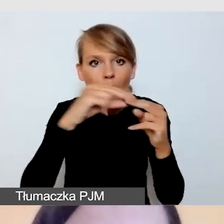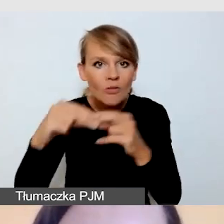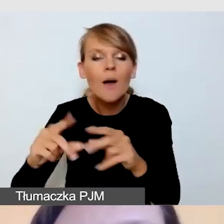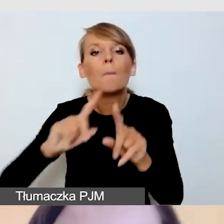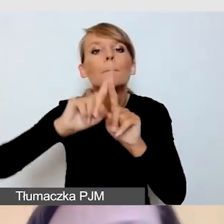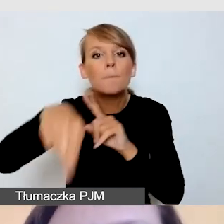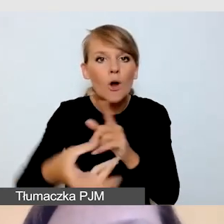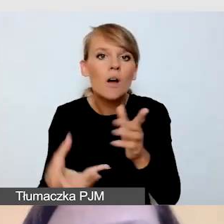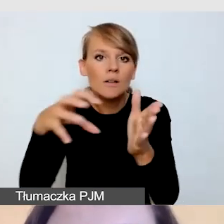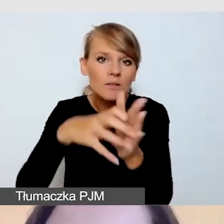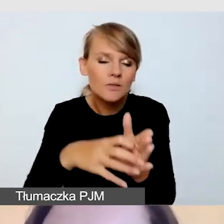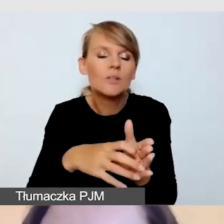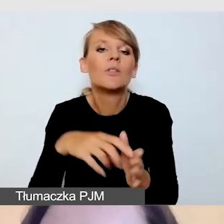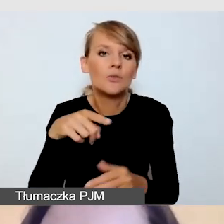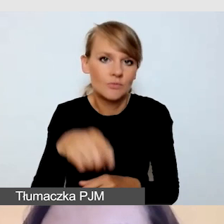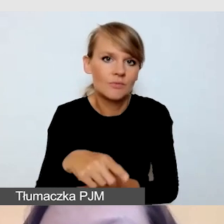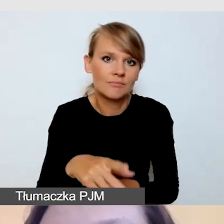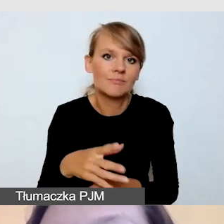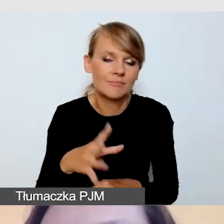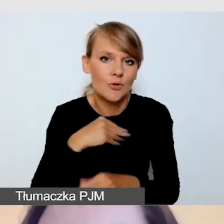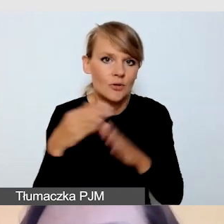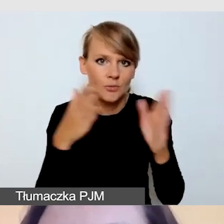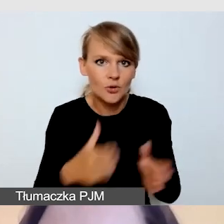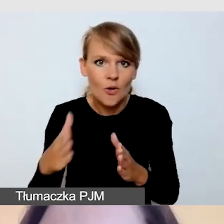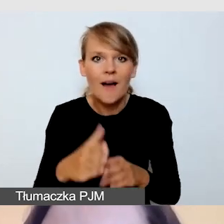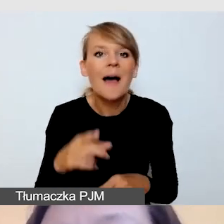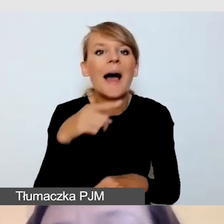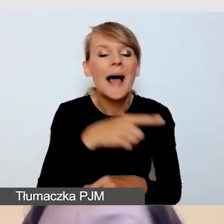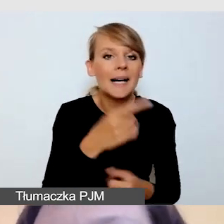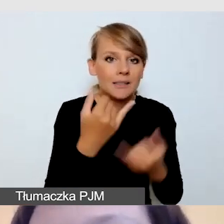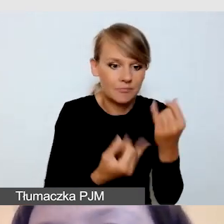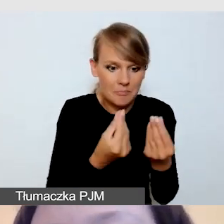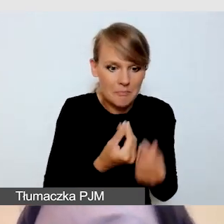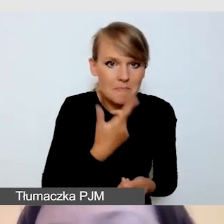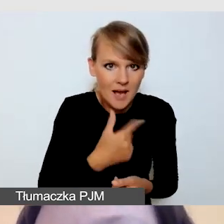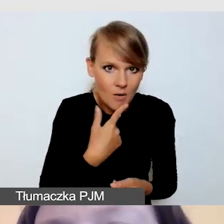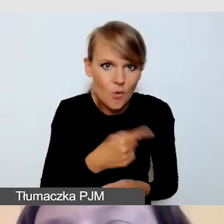że retransmisję w niskobudżetowych produkcjach, bardzo polecam ze względu na to,